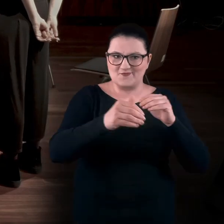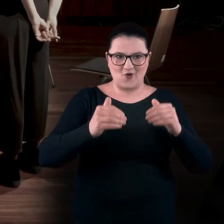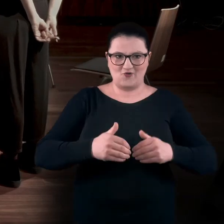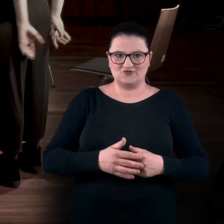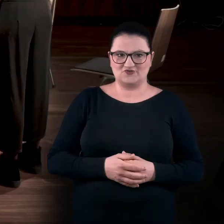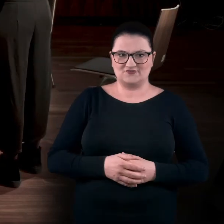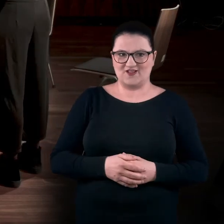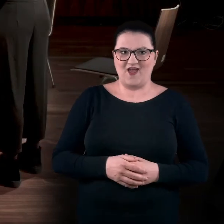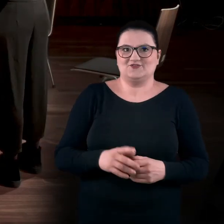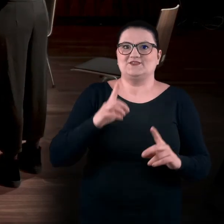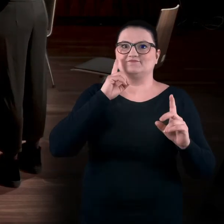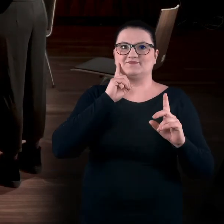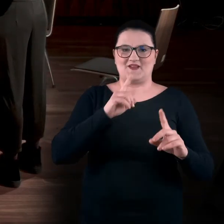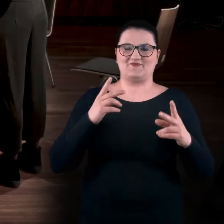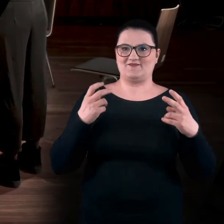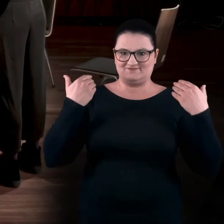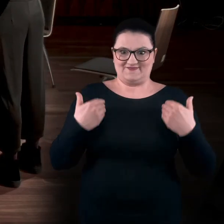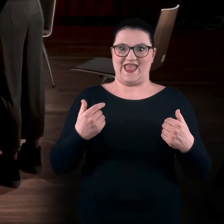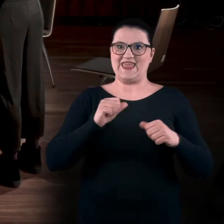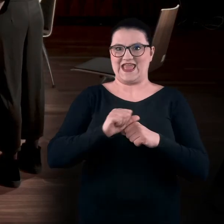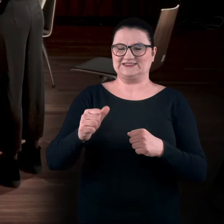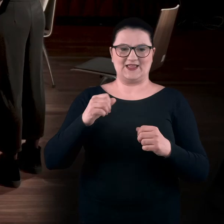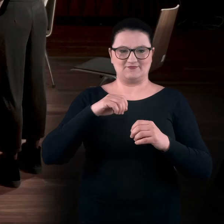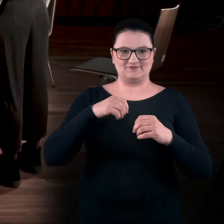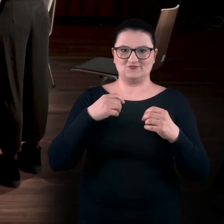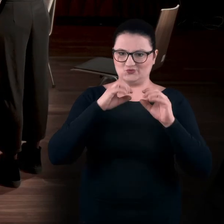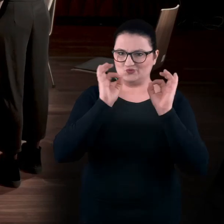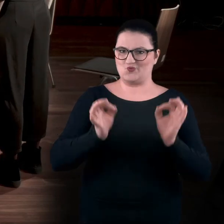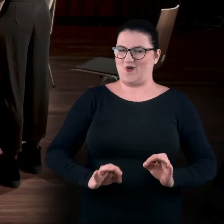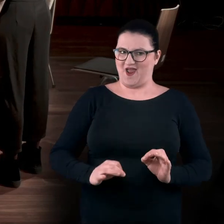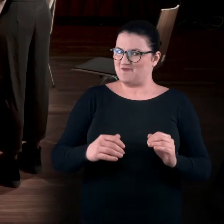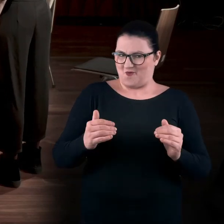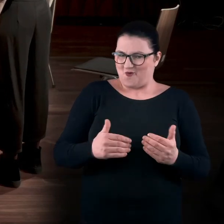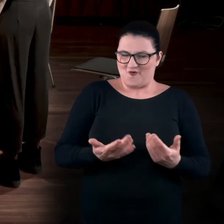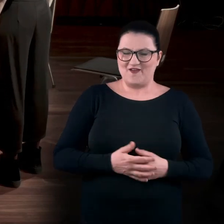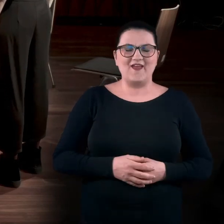Można było się stać tym dziełem sztuki. AGA: Tak, dokładnie. Ale była też druga rzecz...